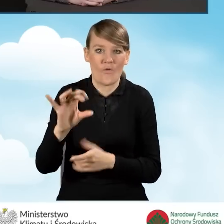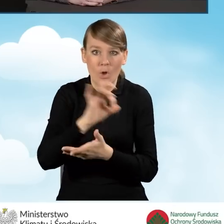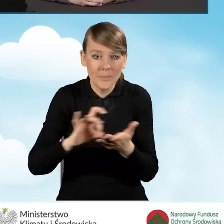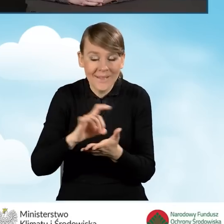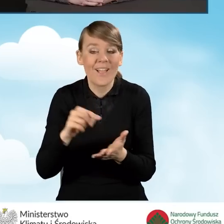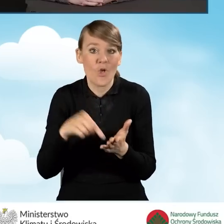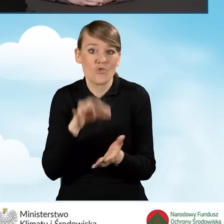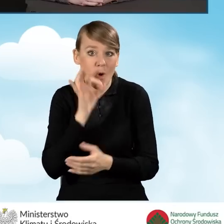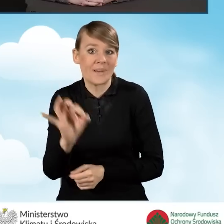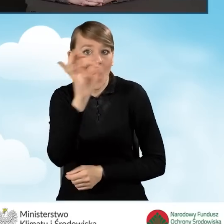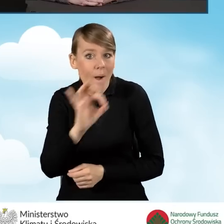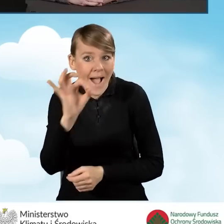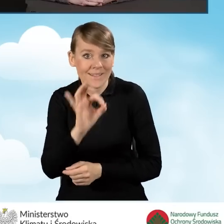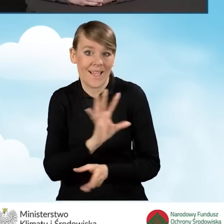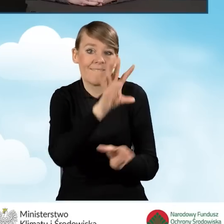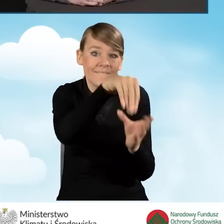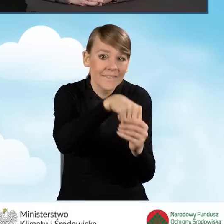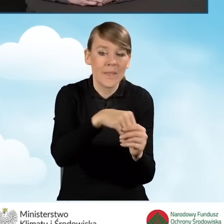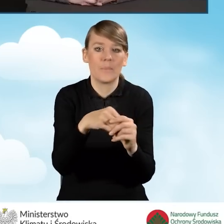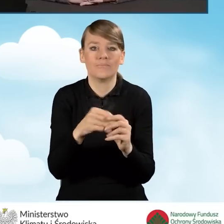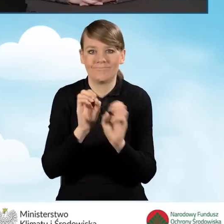do przekazywania informacji o programie Czyste Powietrze.